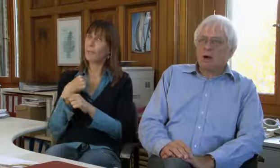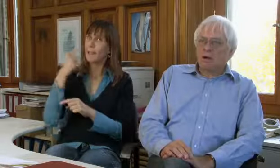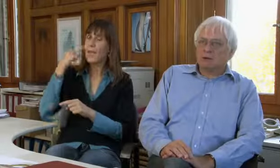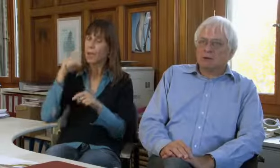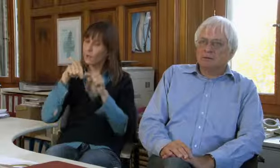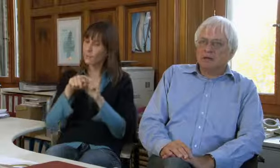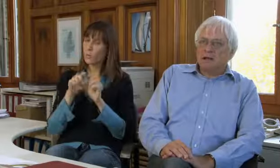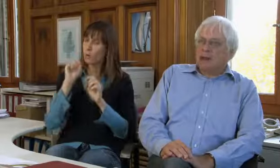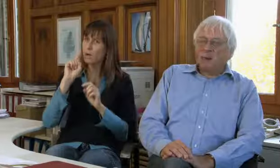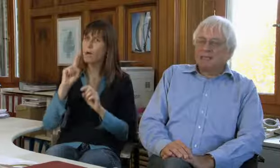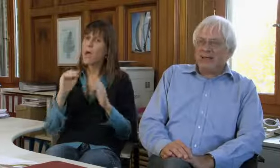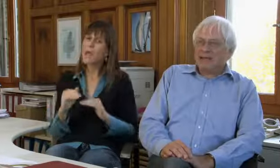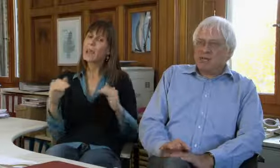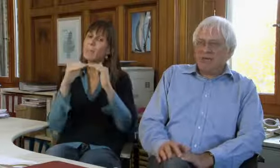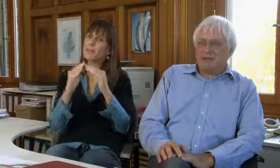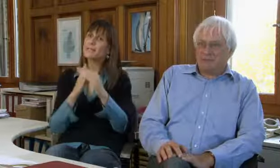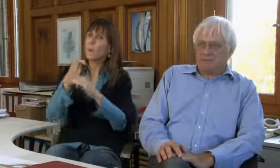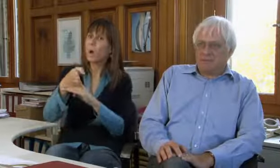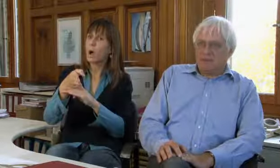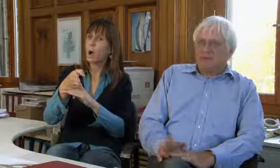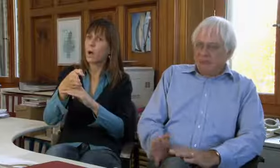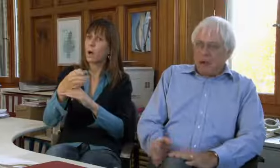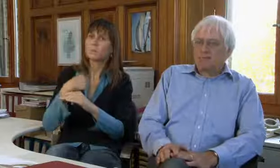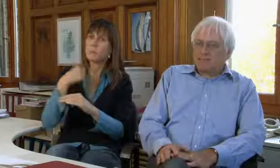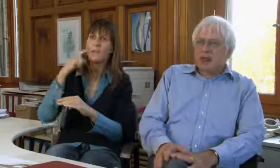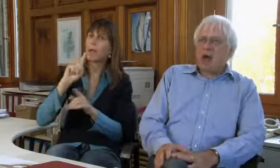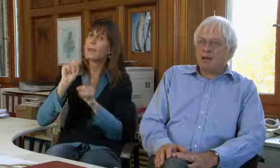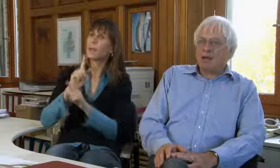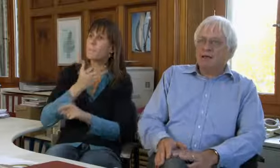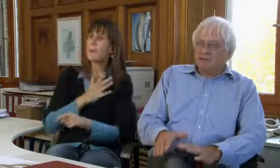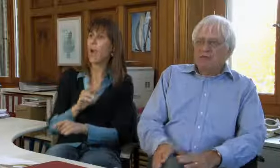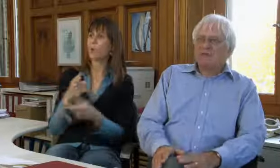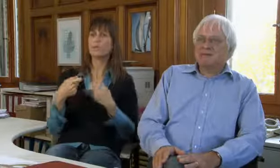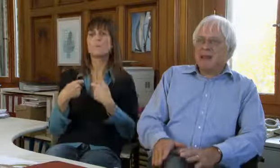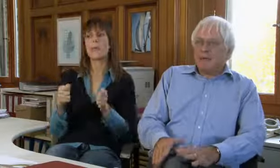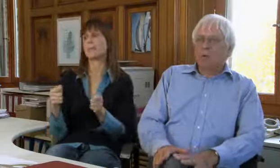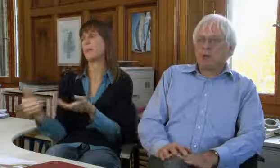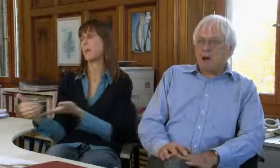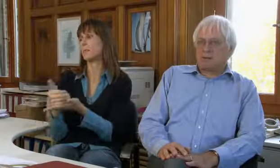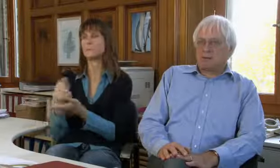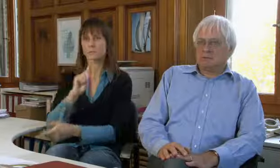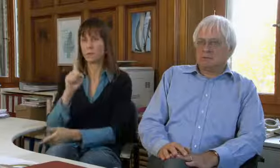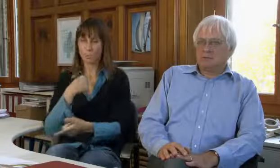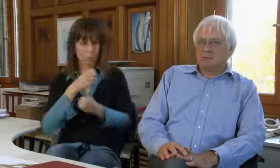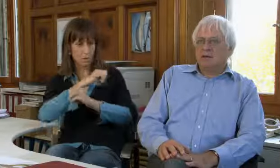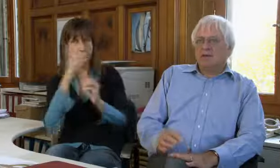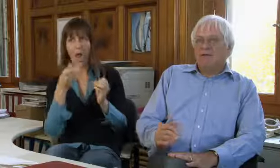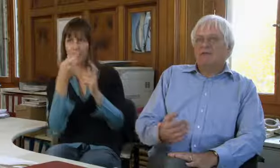Aber ich denke für den gleichberechtigten Zugang braucht es keine Spenden,